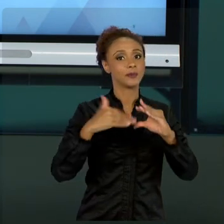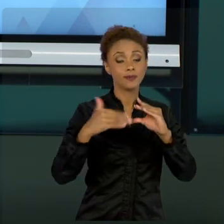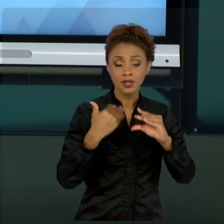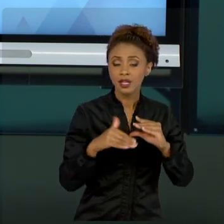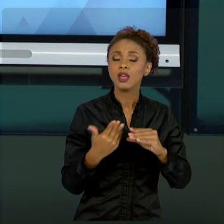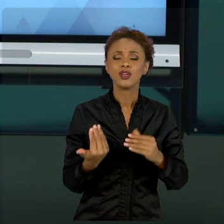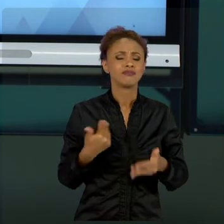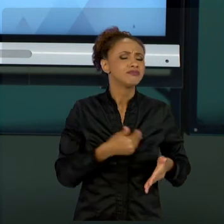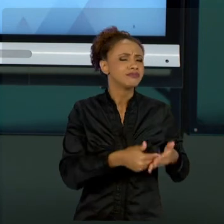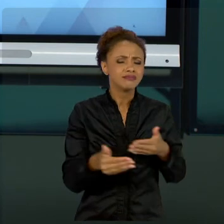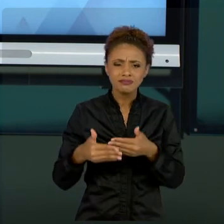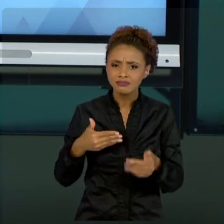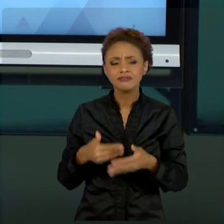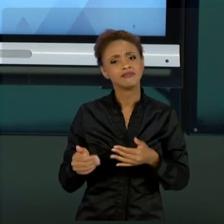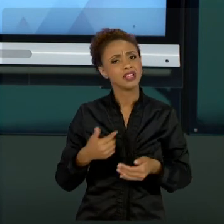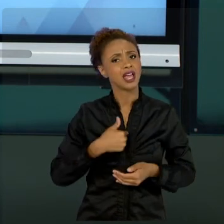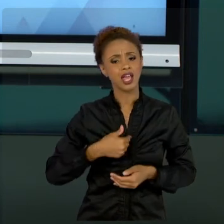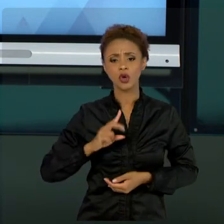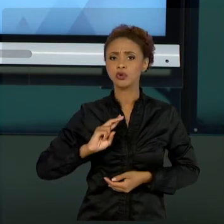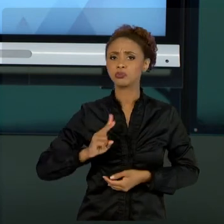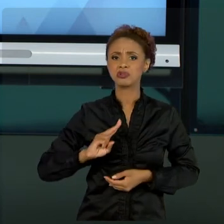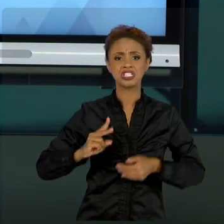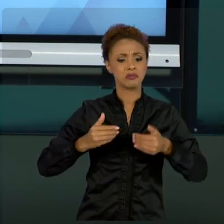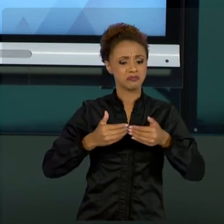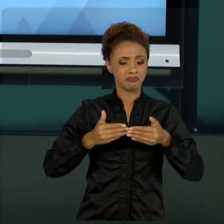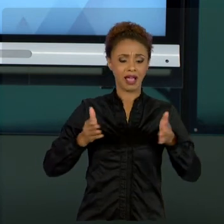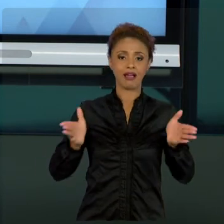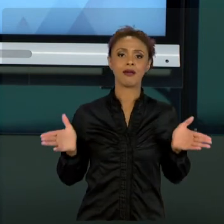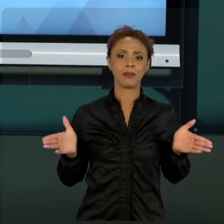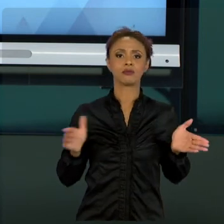ESTAREI ABERTO A CRÍTICAS, SUGESTÕES. E COMO MAIS